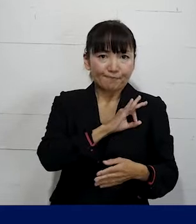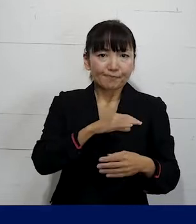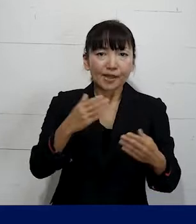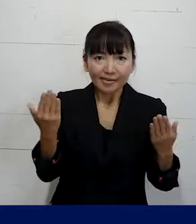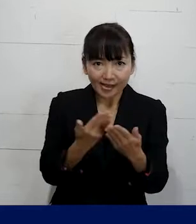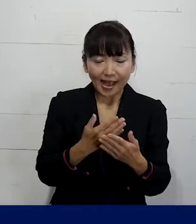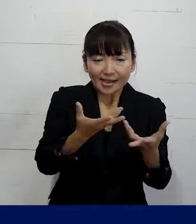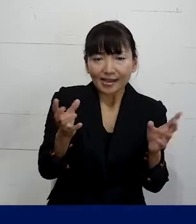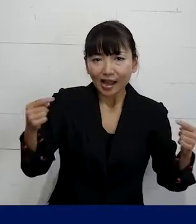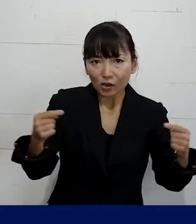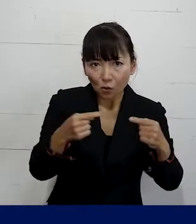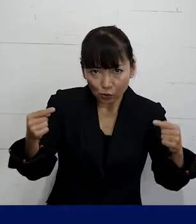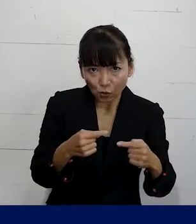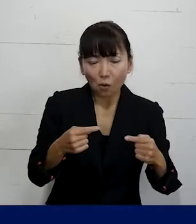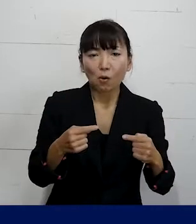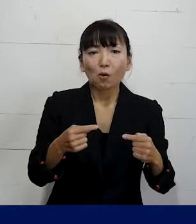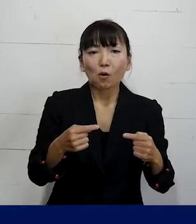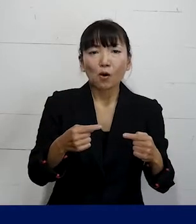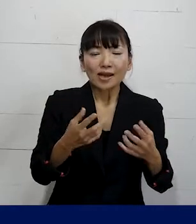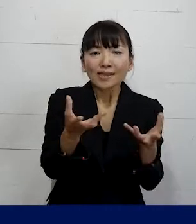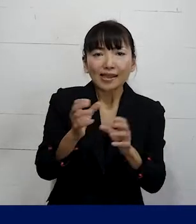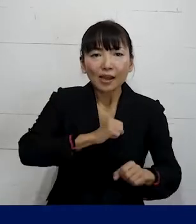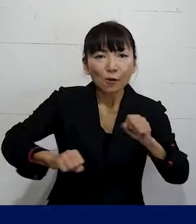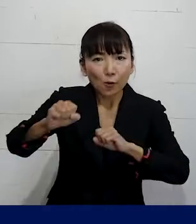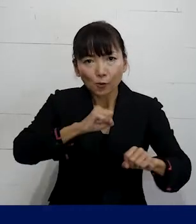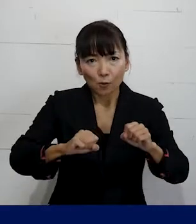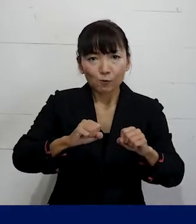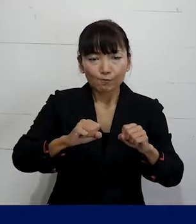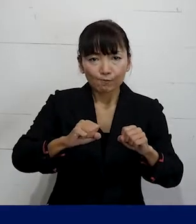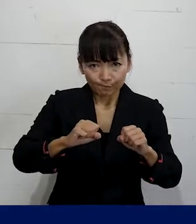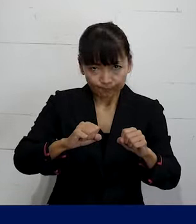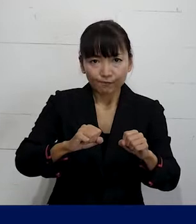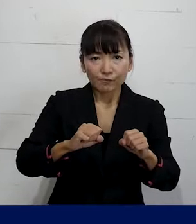団体交渉そして団体行動をする権利を行使できる